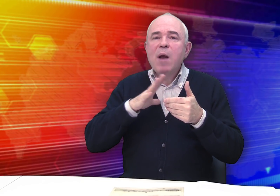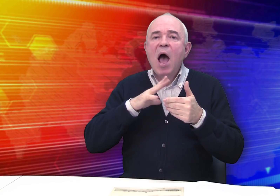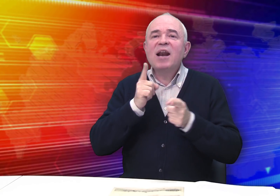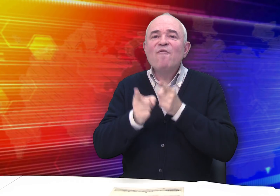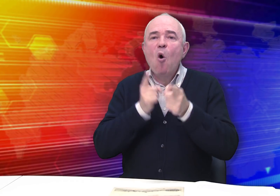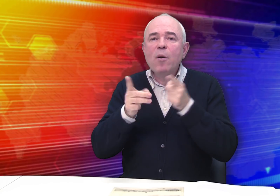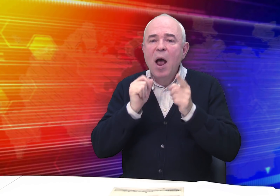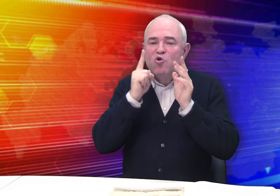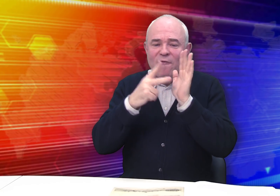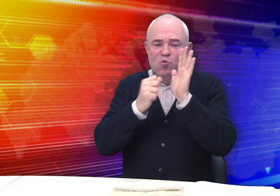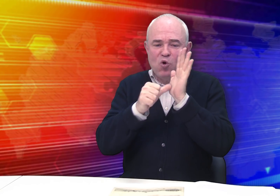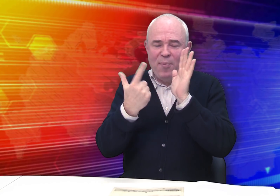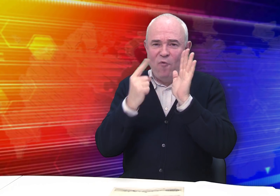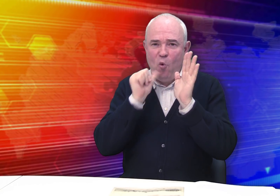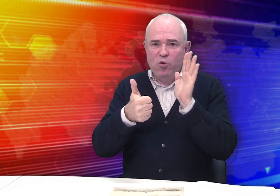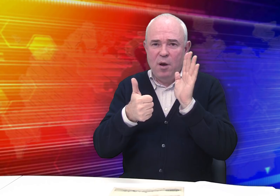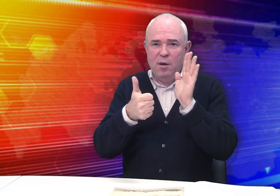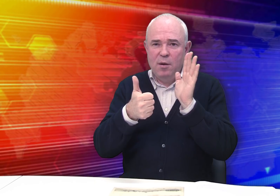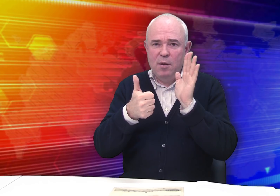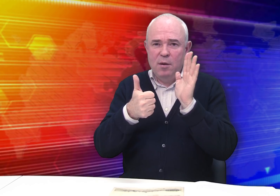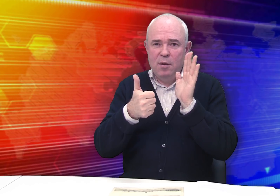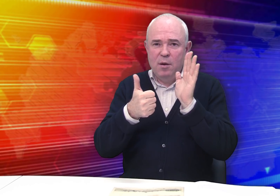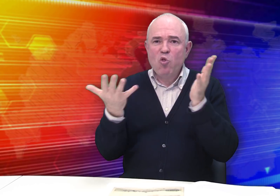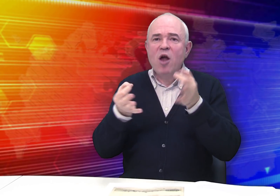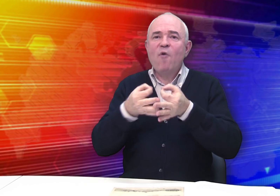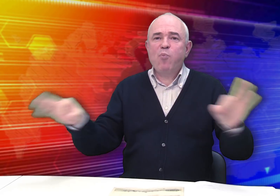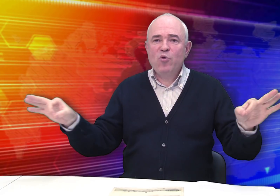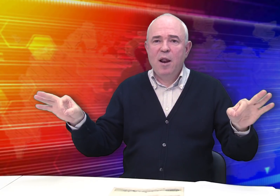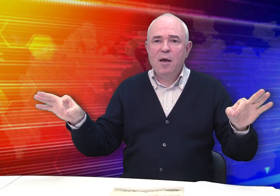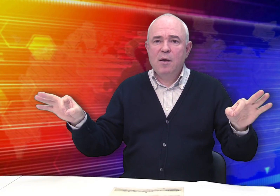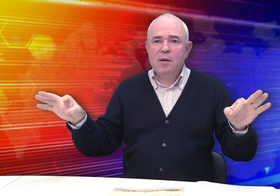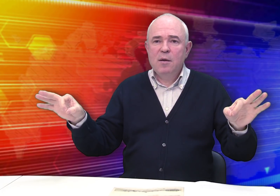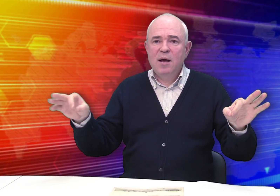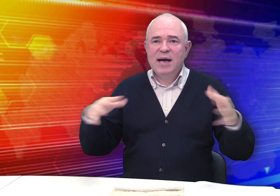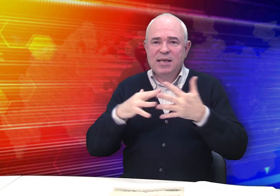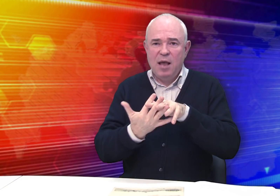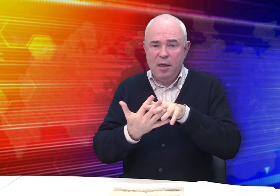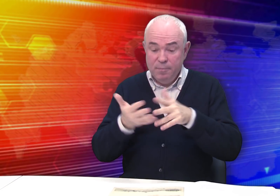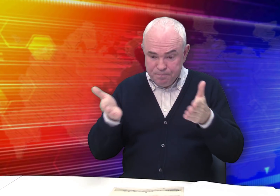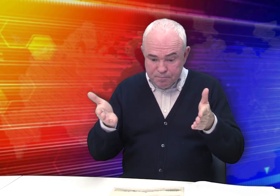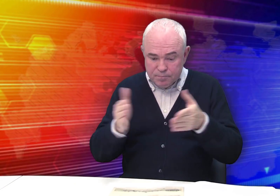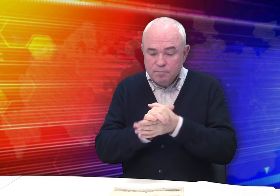реформы 1861 года, освободившей крепостных крестьян.